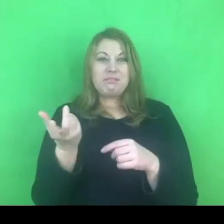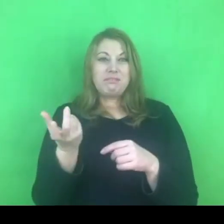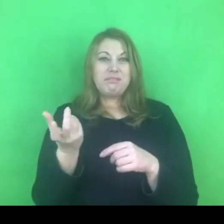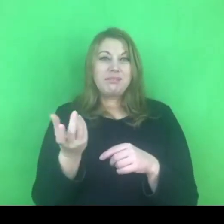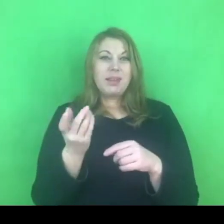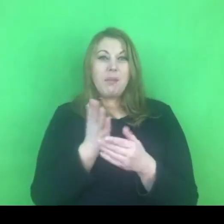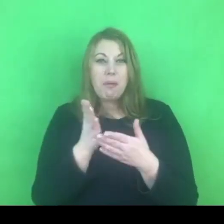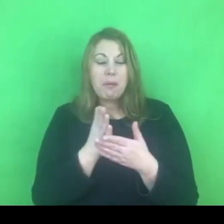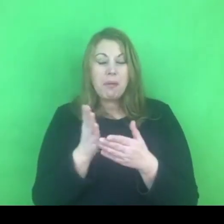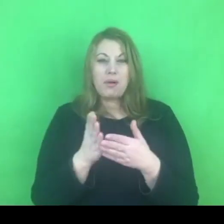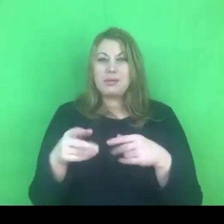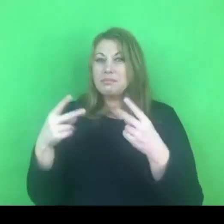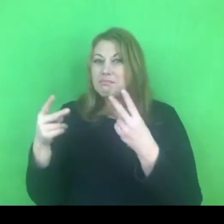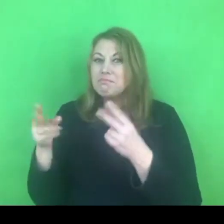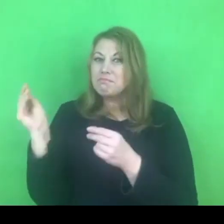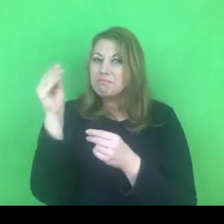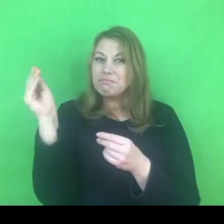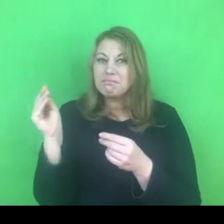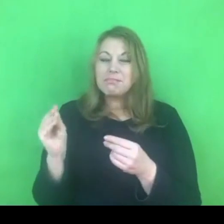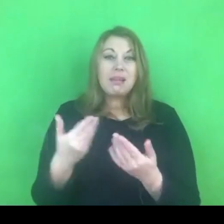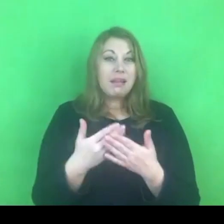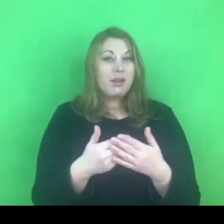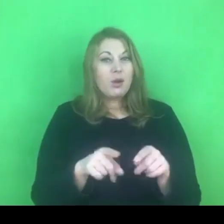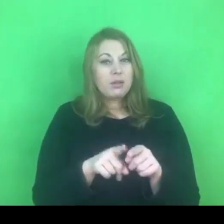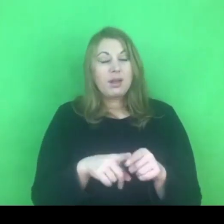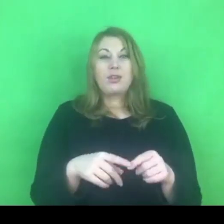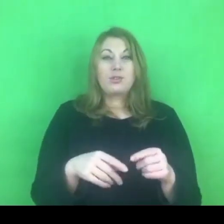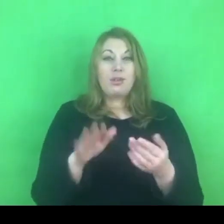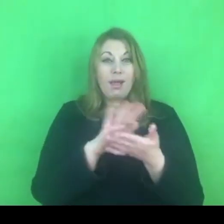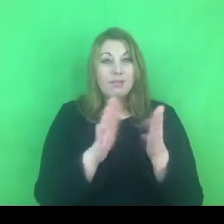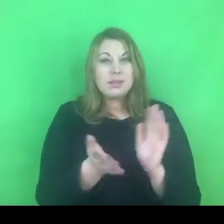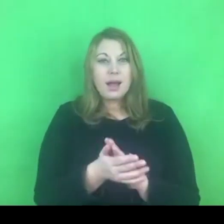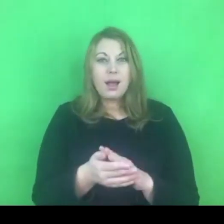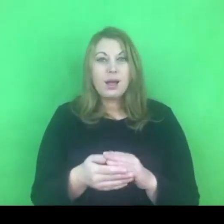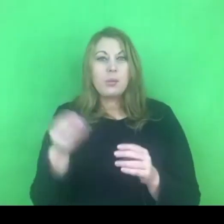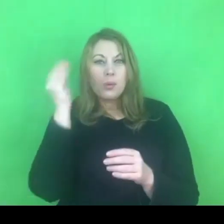Zachęcam też do tego żebyśmy się nawzajem od siebie różnych rozwiązań uczyli, podpatrywali.